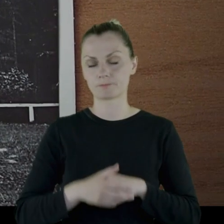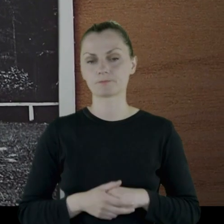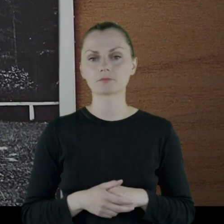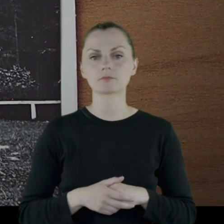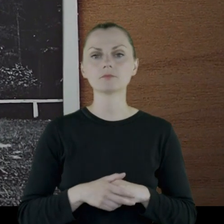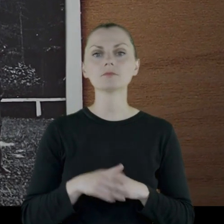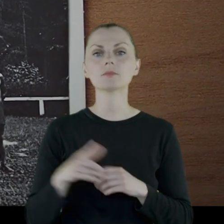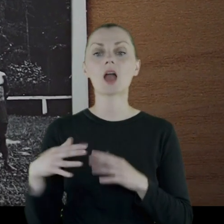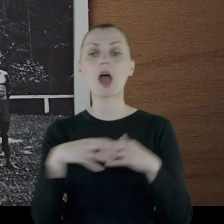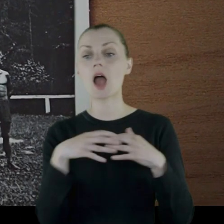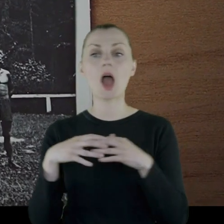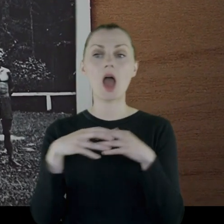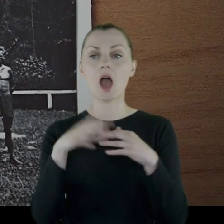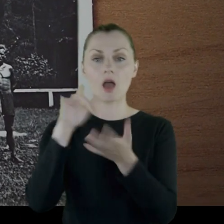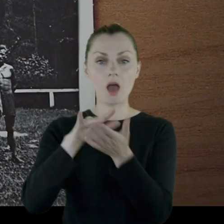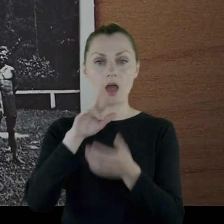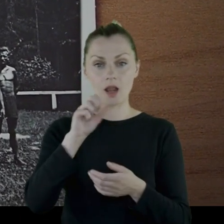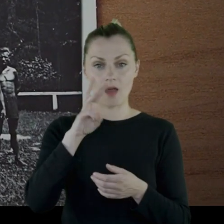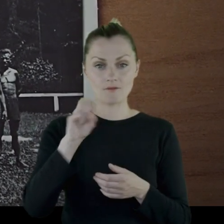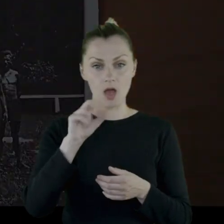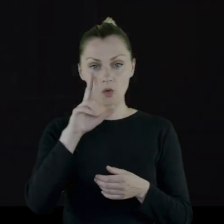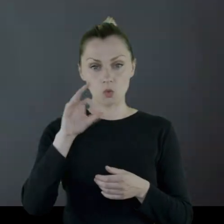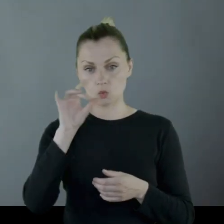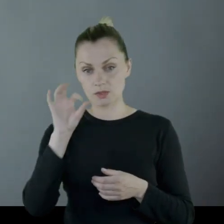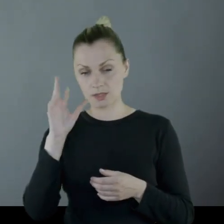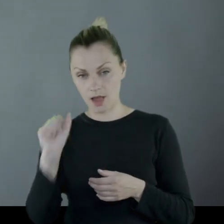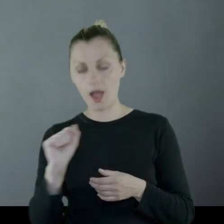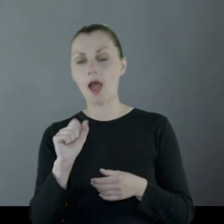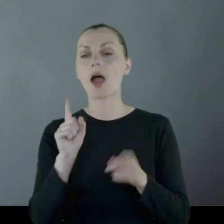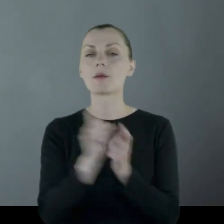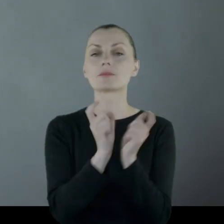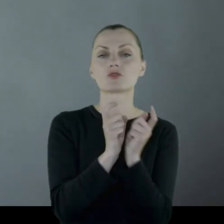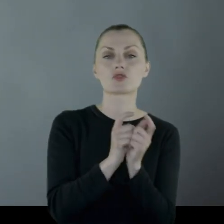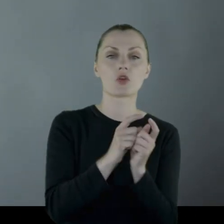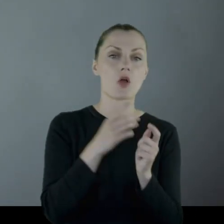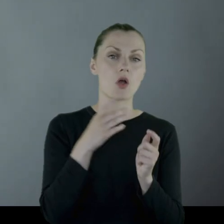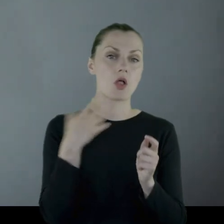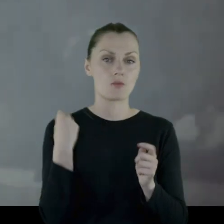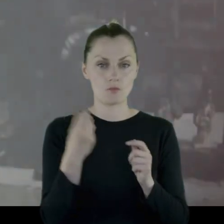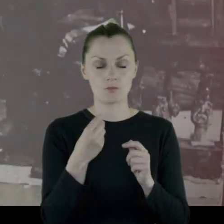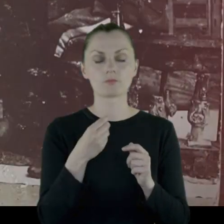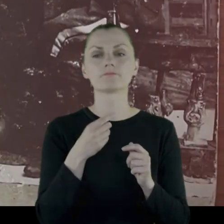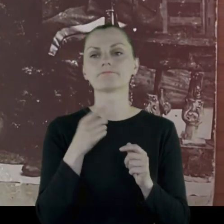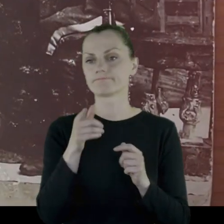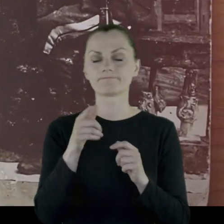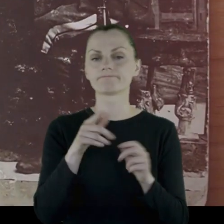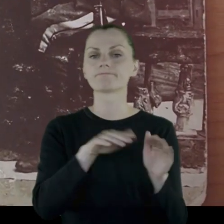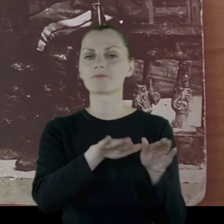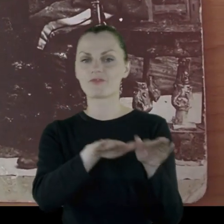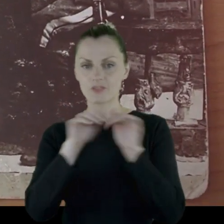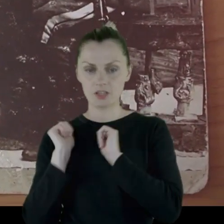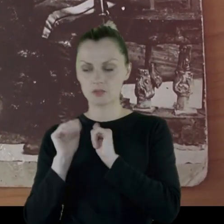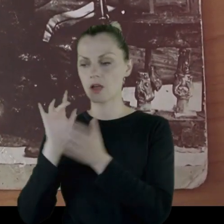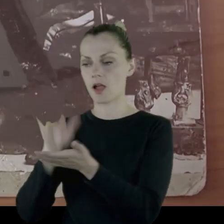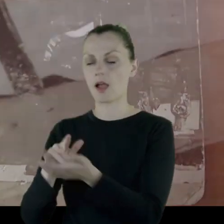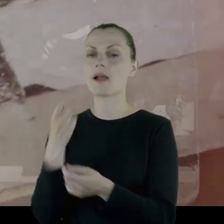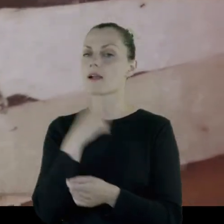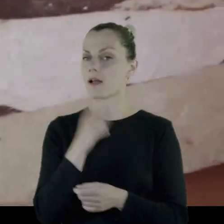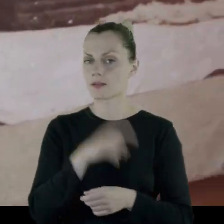Po potyczkach pod Rawą Ruską i w okolicach Lwowa szwadron radomski zostaje wycofany na Kielecczyznę